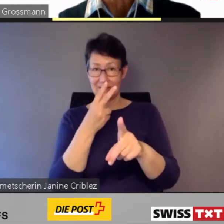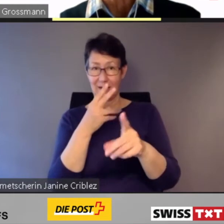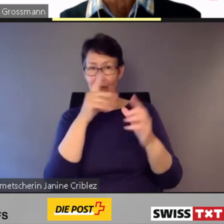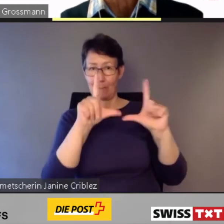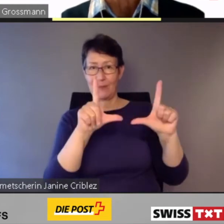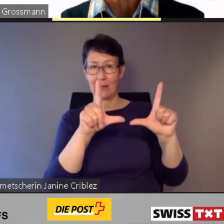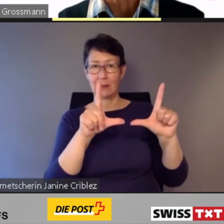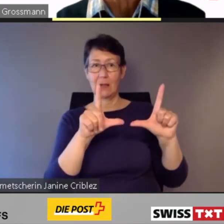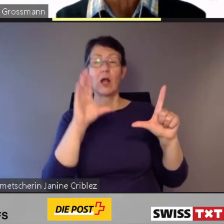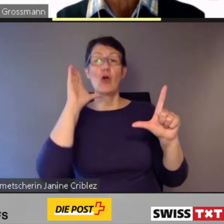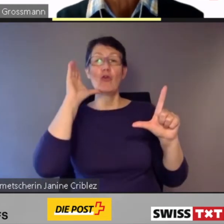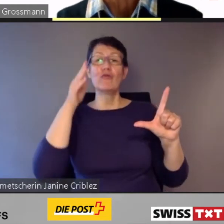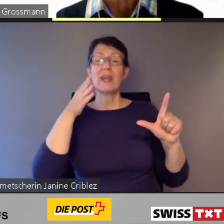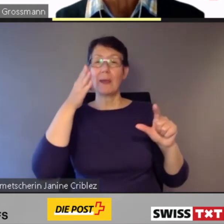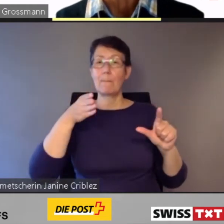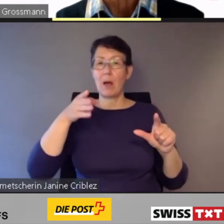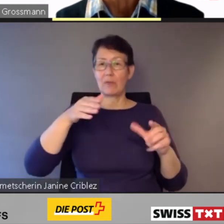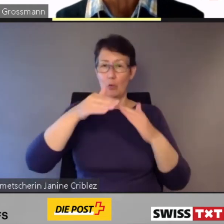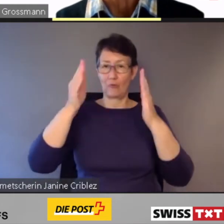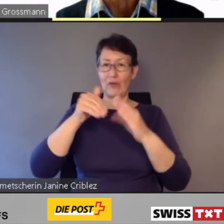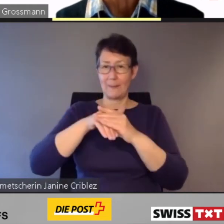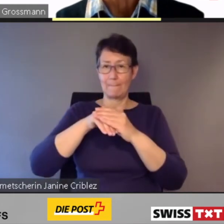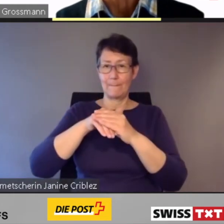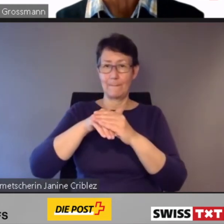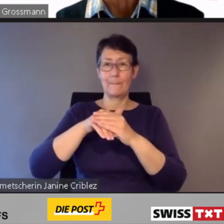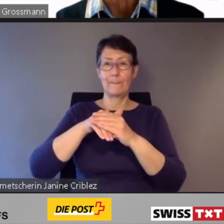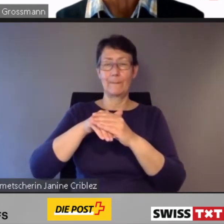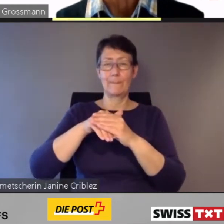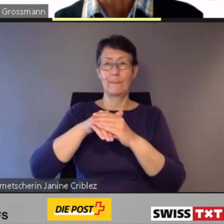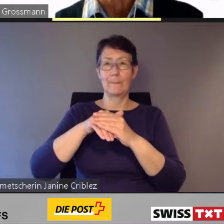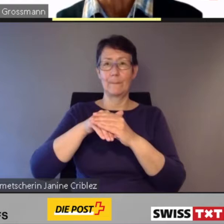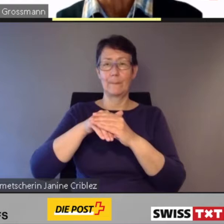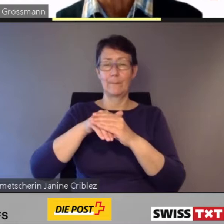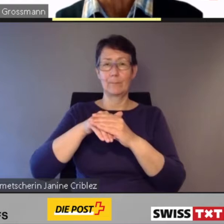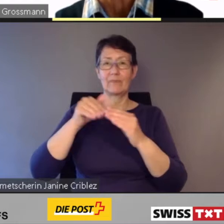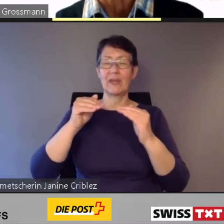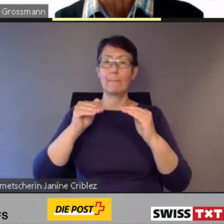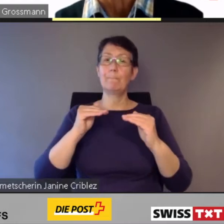und Niederflurzüge